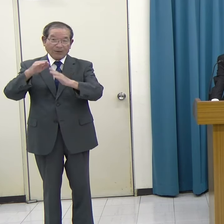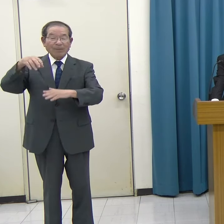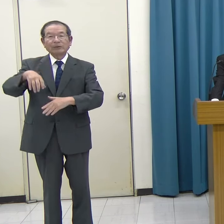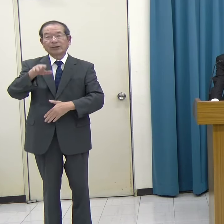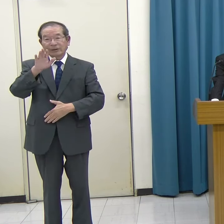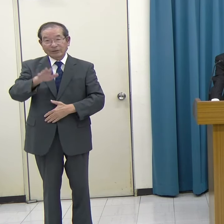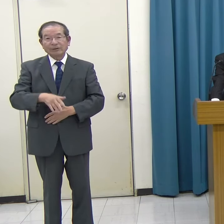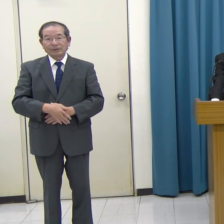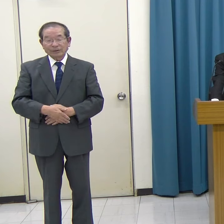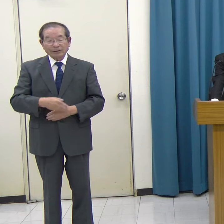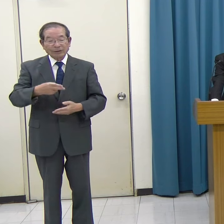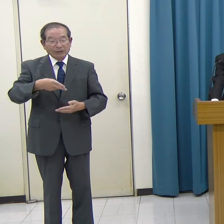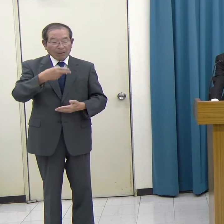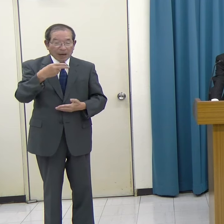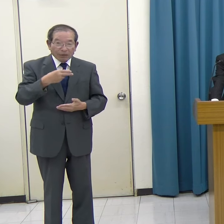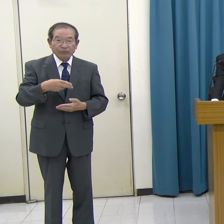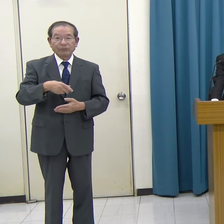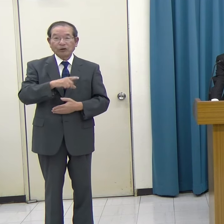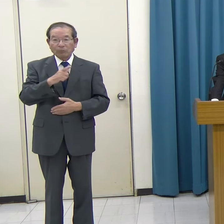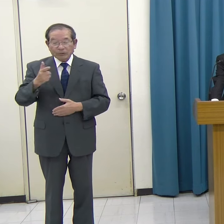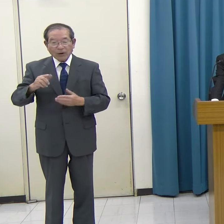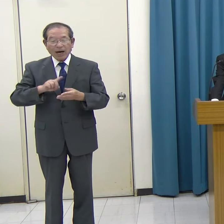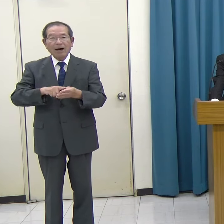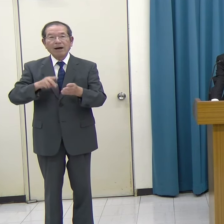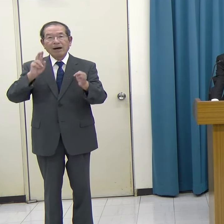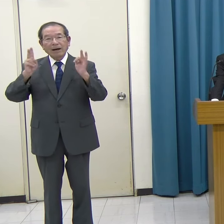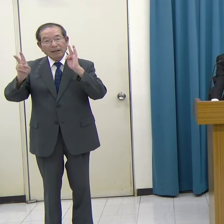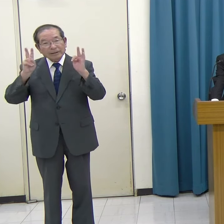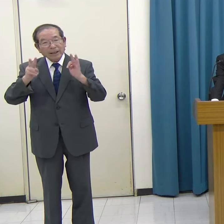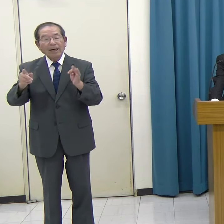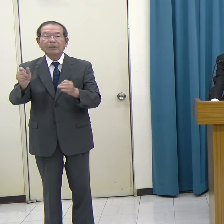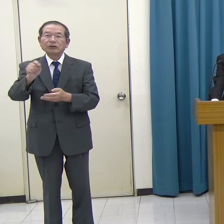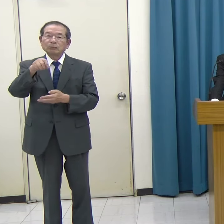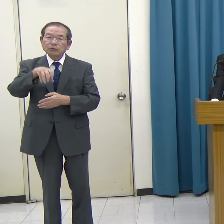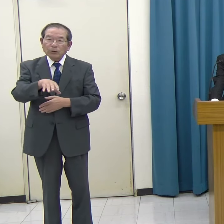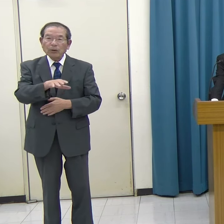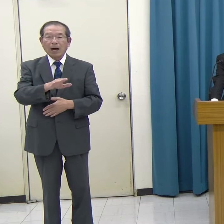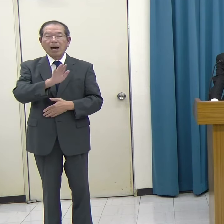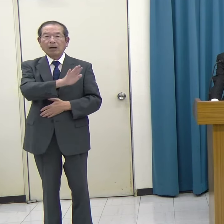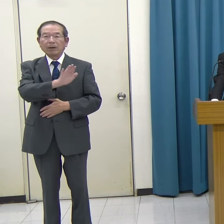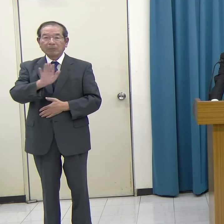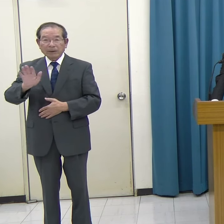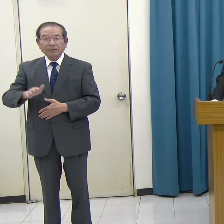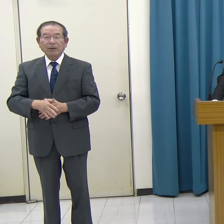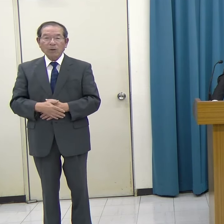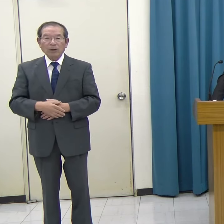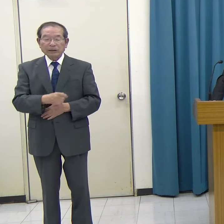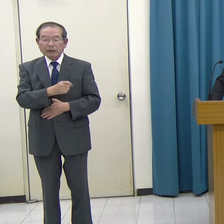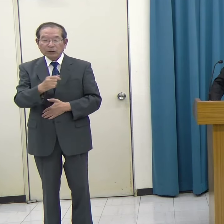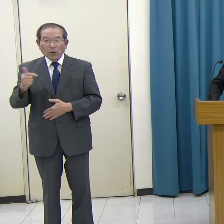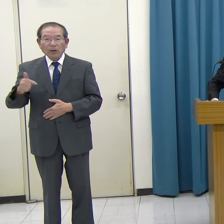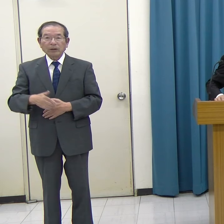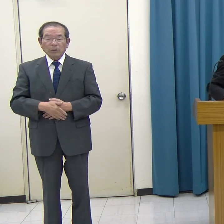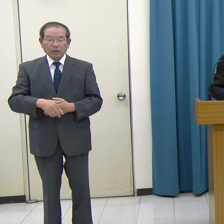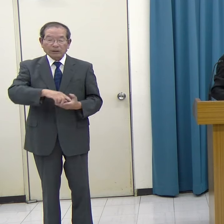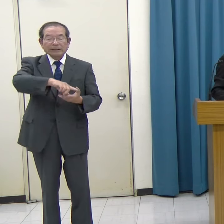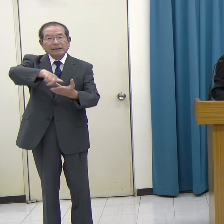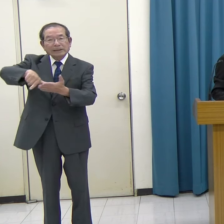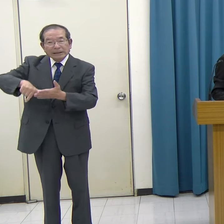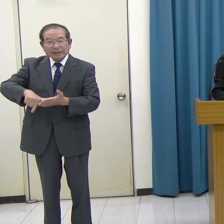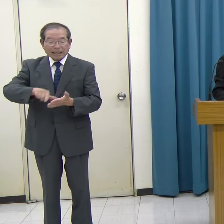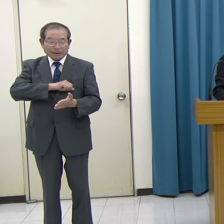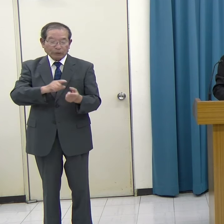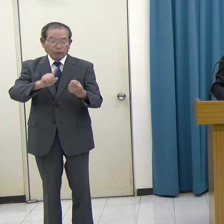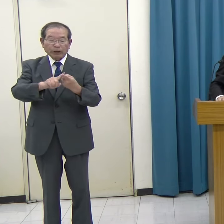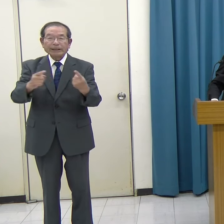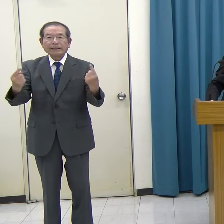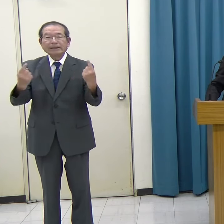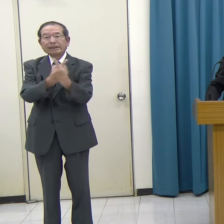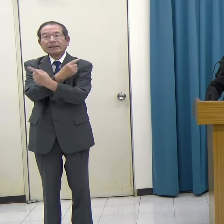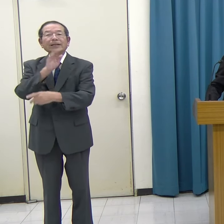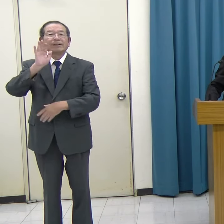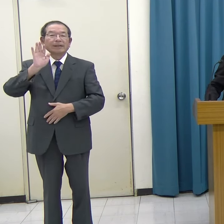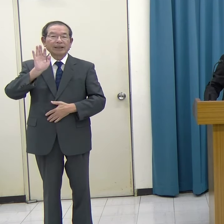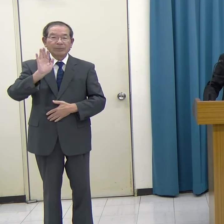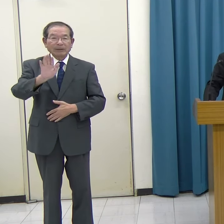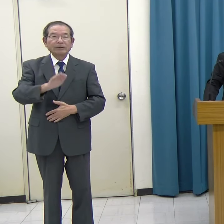飲食店、企業の事務所なども入居しており、非常にこの地域に活気を与えているビルとなっています。